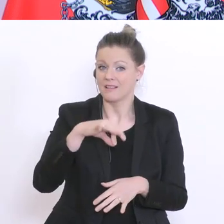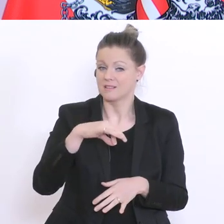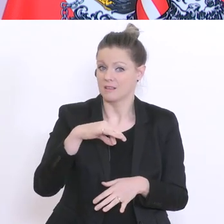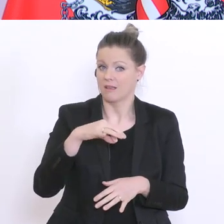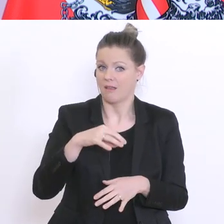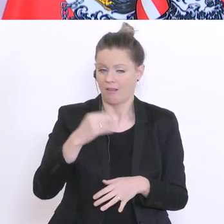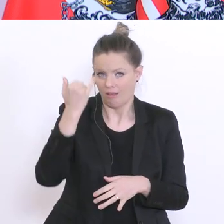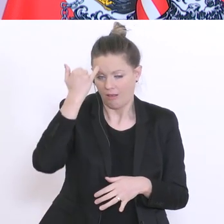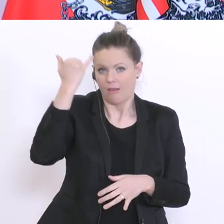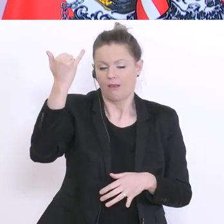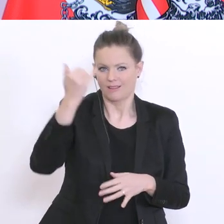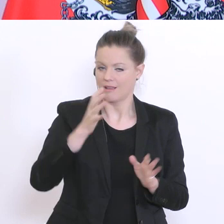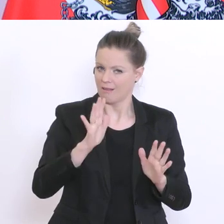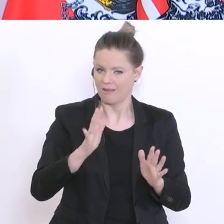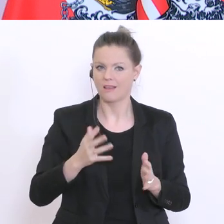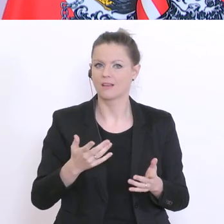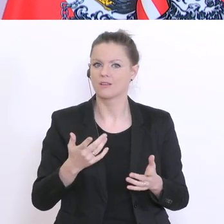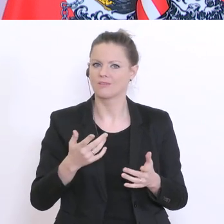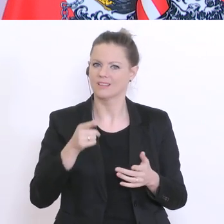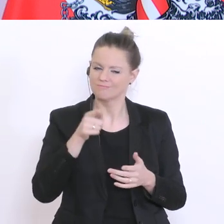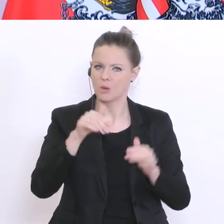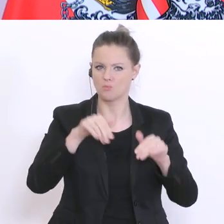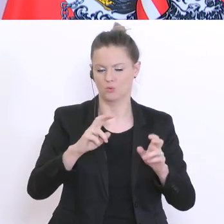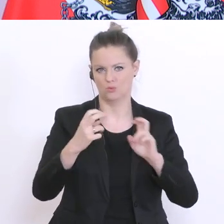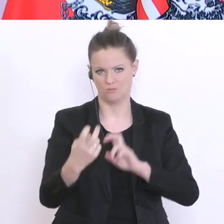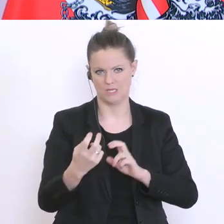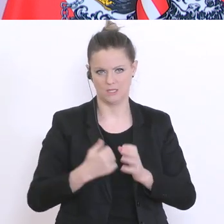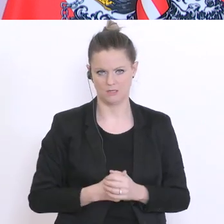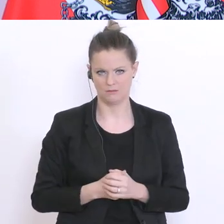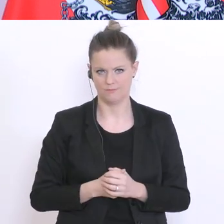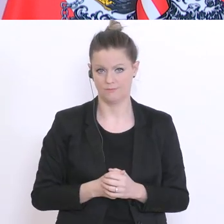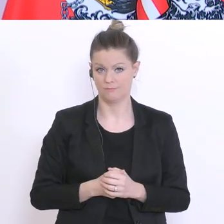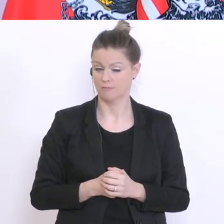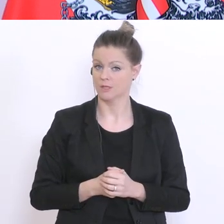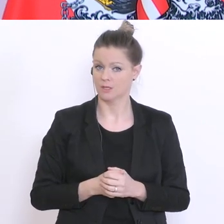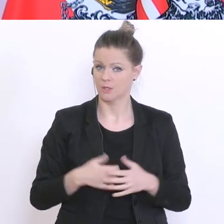die zu realisieren ist. Es handelt sich hier eben um ein großes Rendum-Sample,